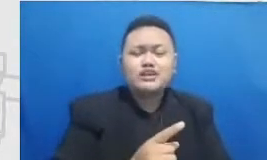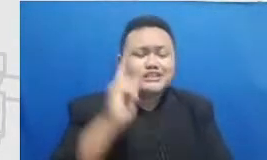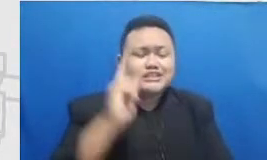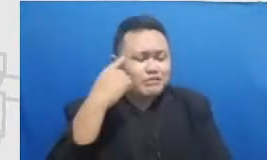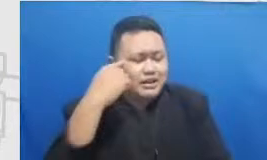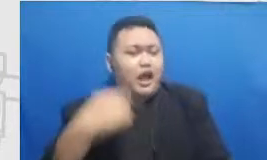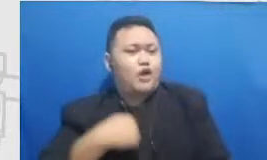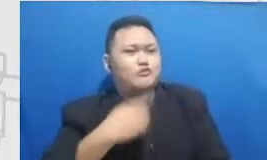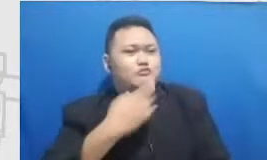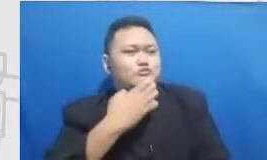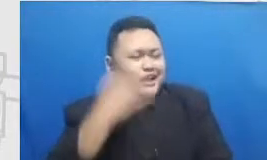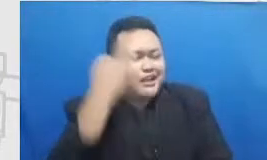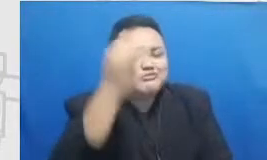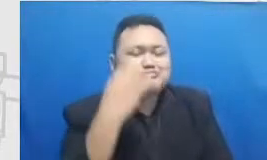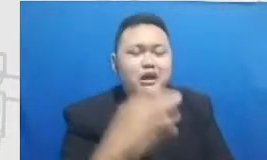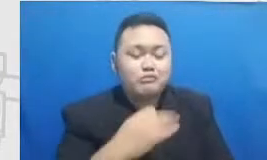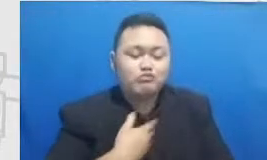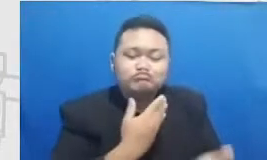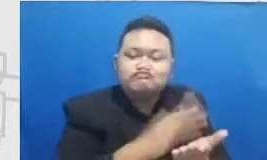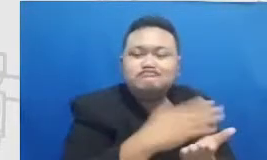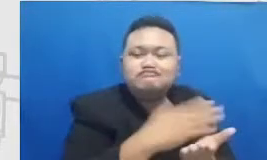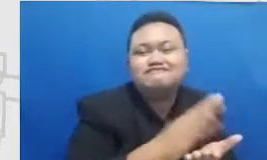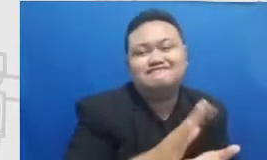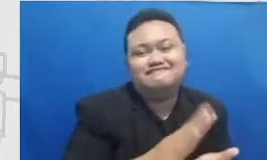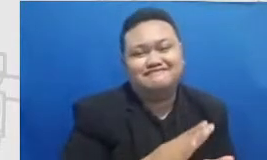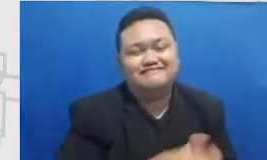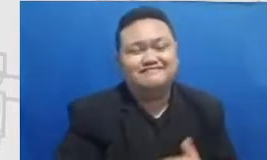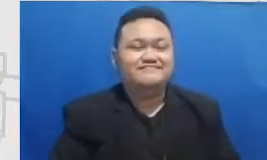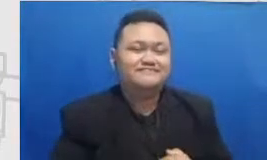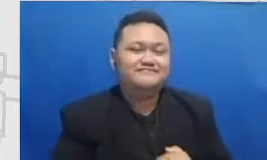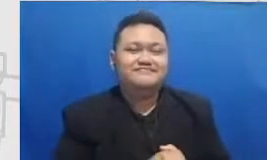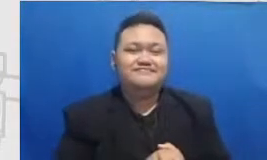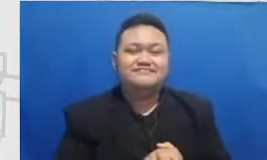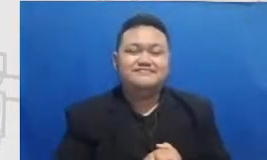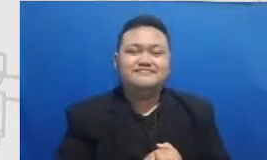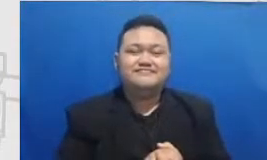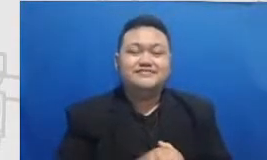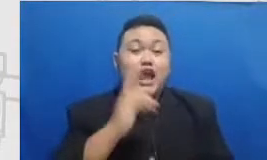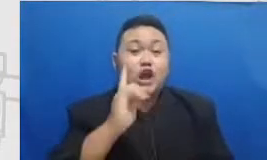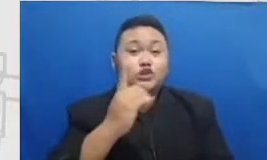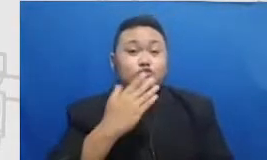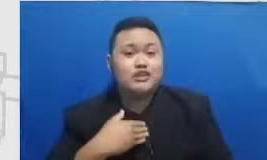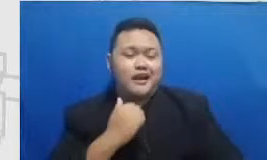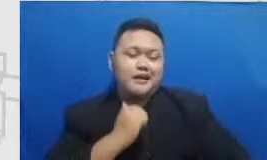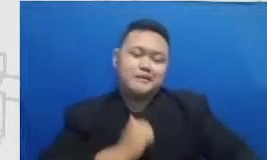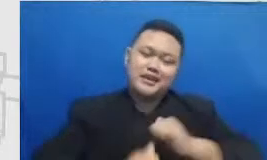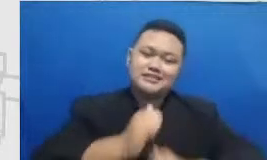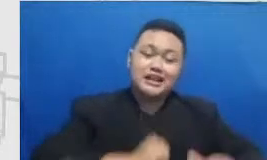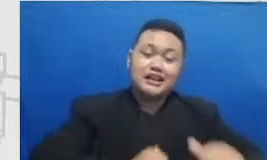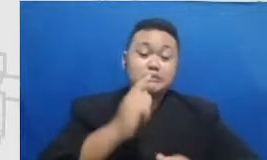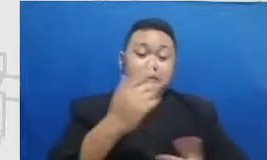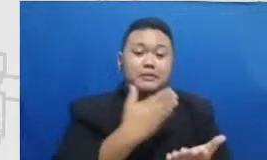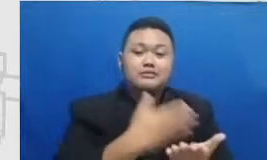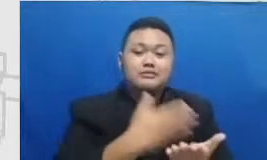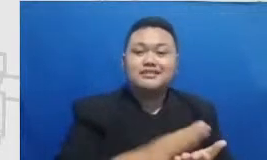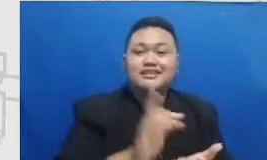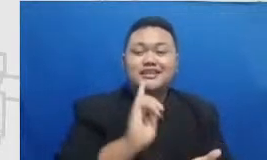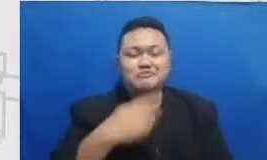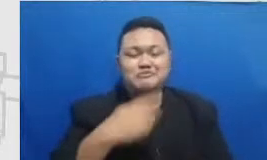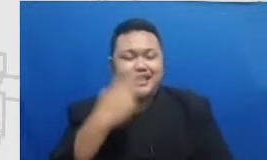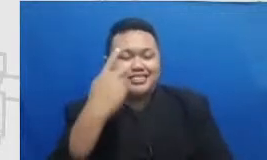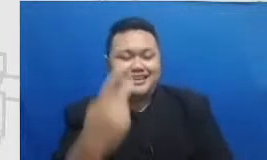apa namanya sebuah hadits yang Sharing itu sharing-sharing dan terima kasih pelajari